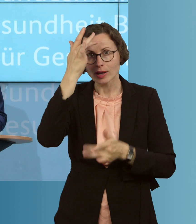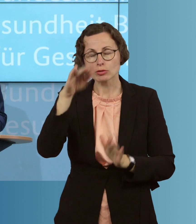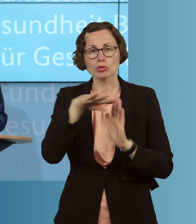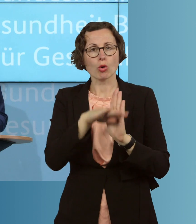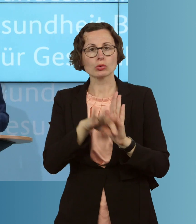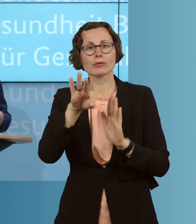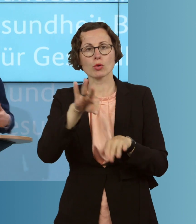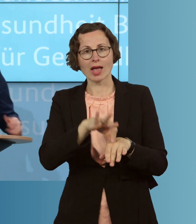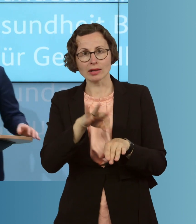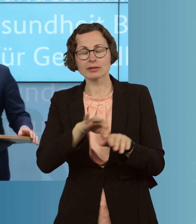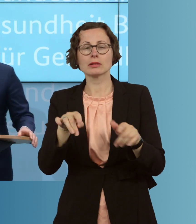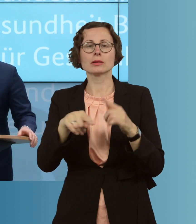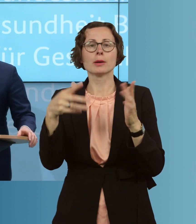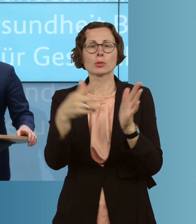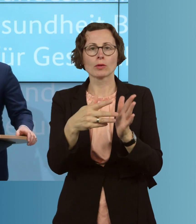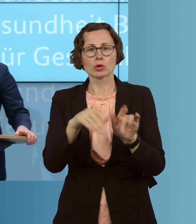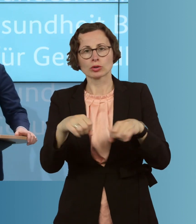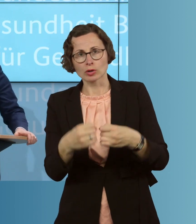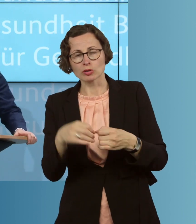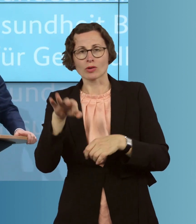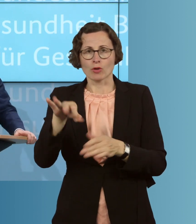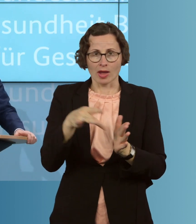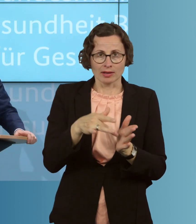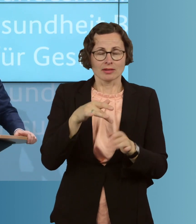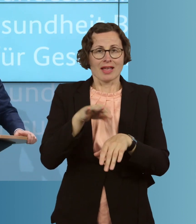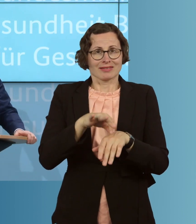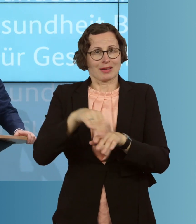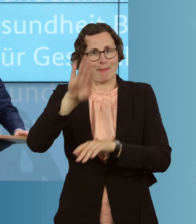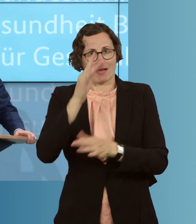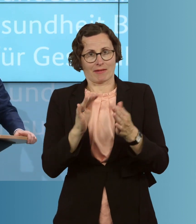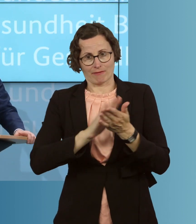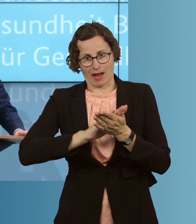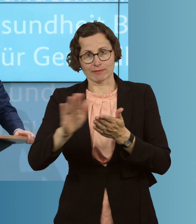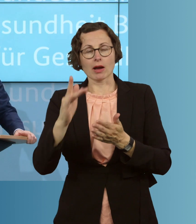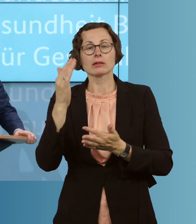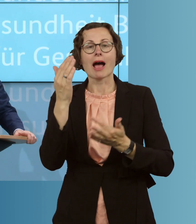etwa die Prüfungssituation, auch vereinfachen können und die Anrechnungszeiten so verändern können, dass sie eben,